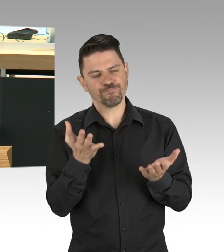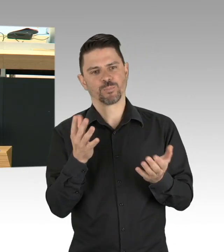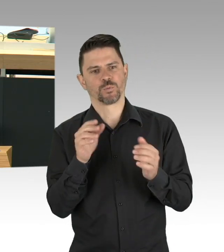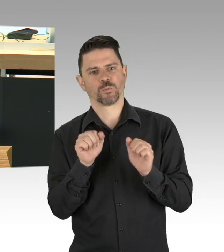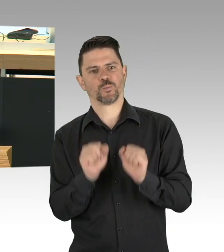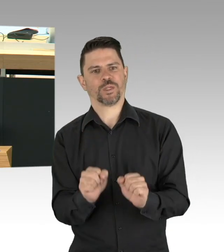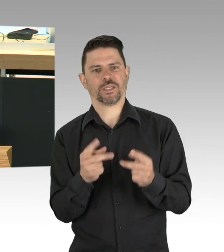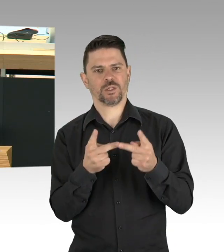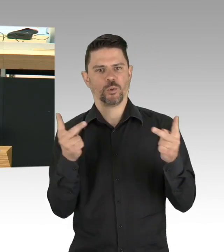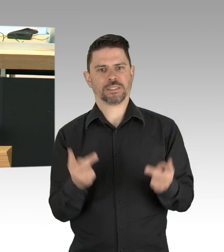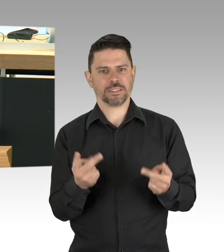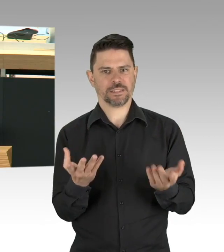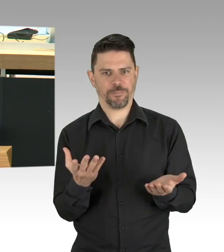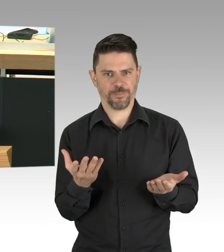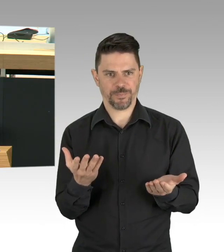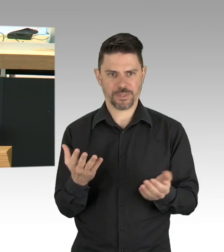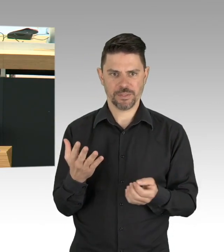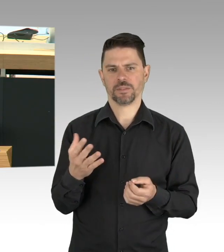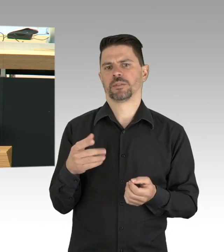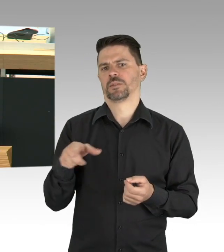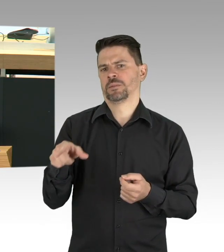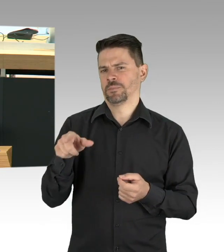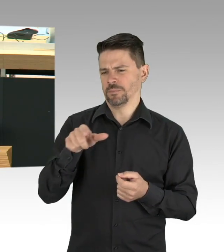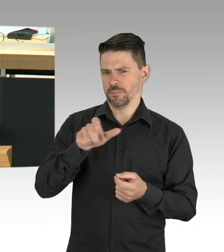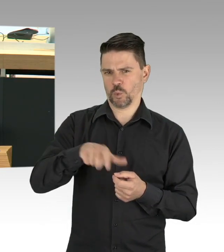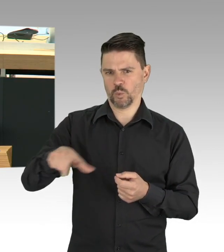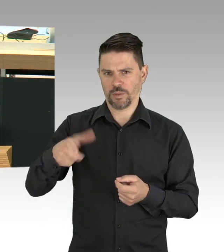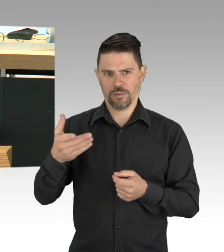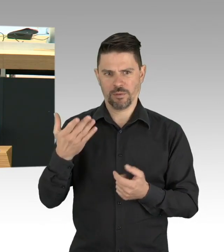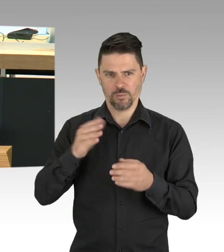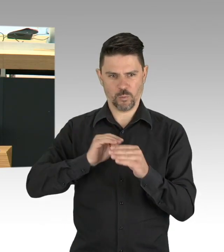dann müssen wir fragen, was können wir tun, um ihnen diese Angst zu nehmen. (Beifall)